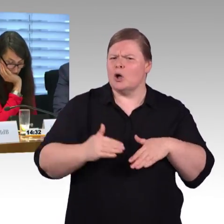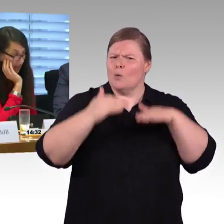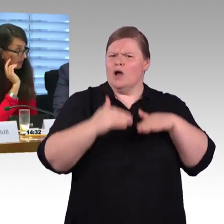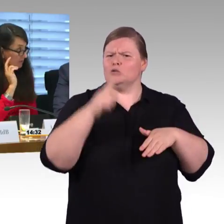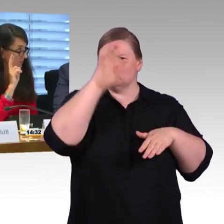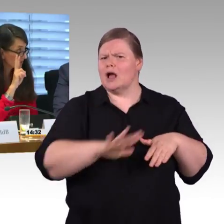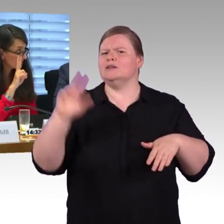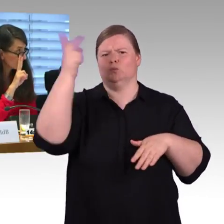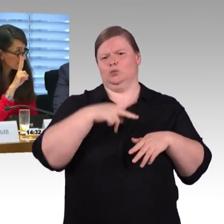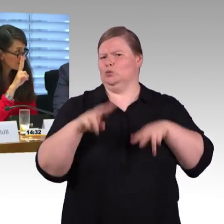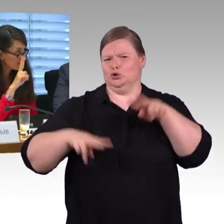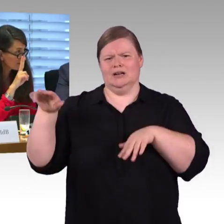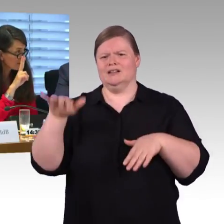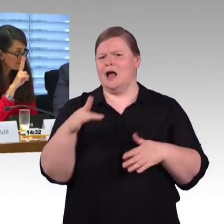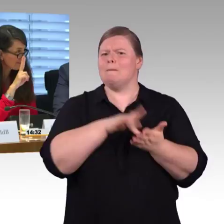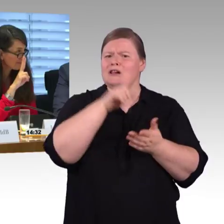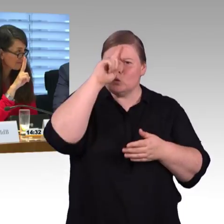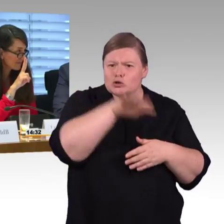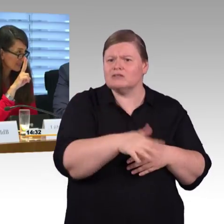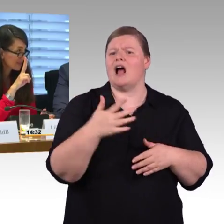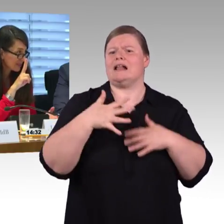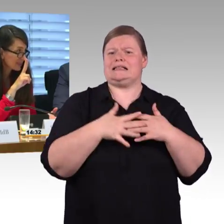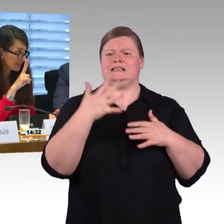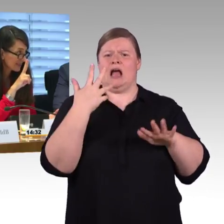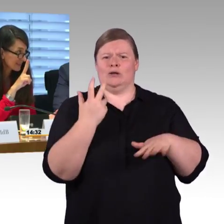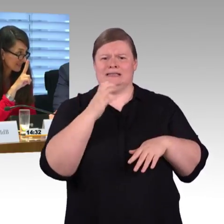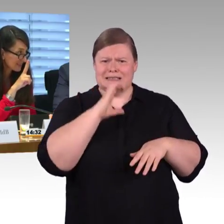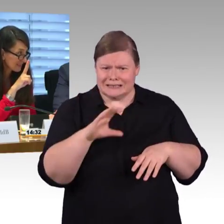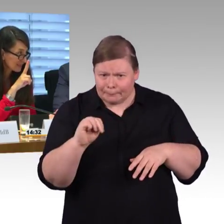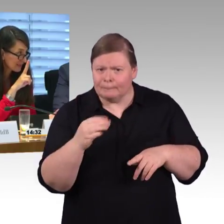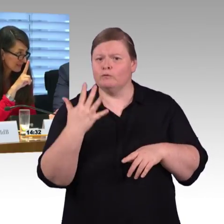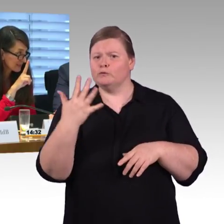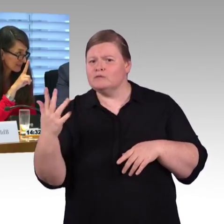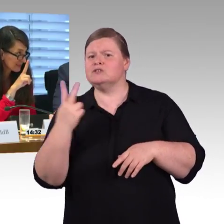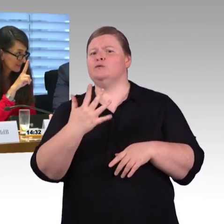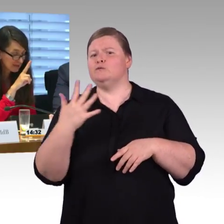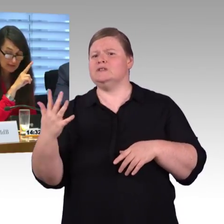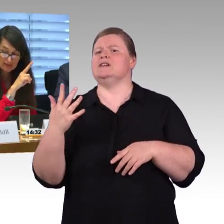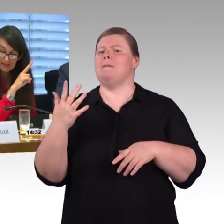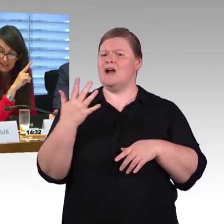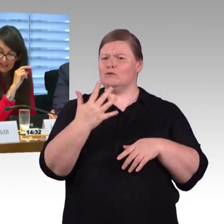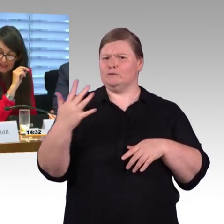Meine dritte Frage ist das angesprochene Leitsystem für Blinde und Sehbehinderte. Wie lange wird es denn dauern, bis man alle Fernbahnhöfe